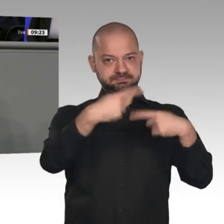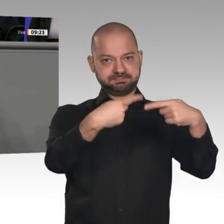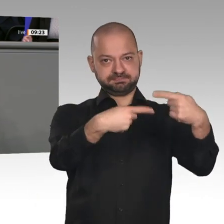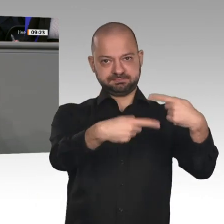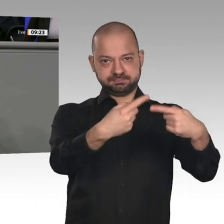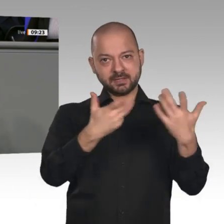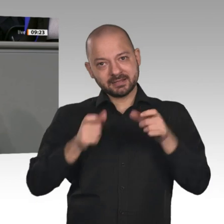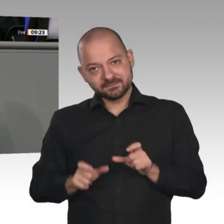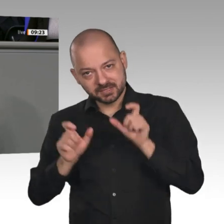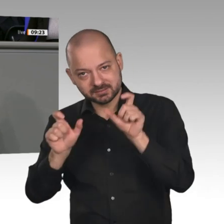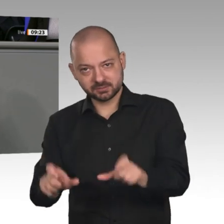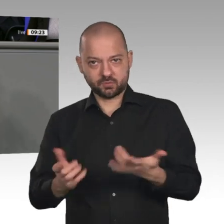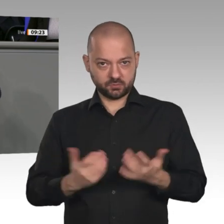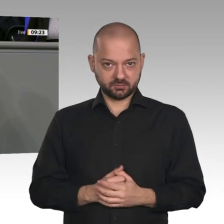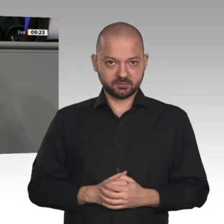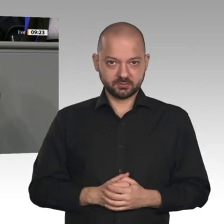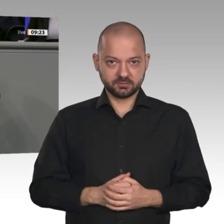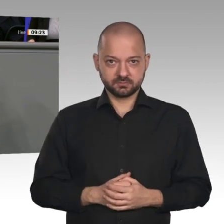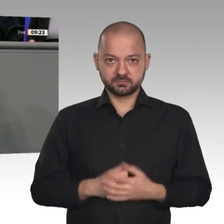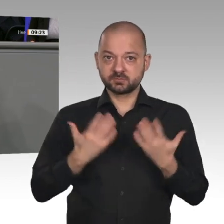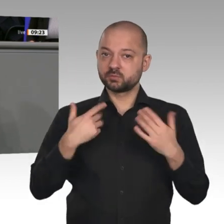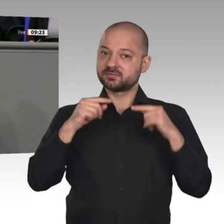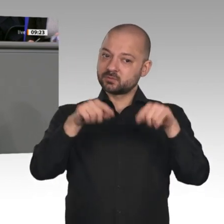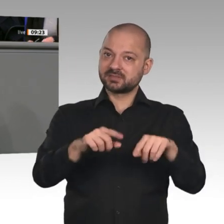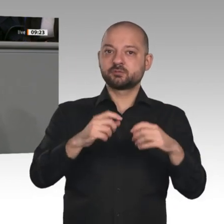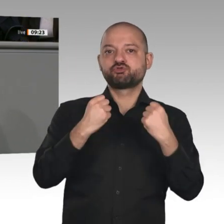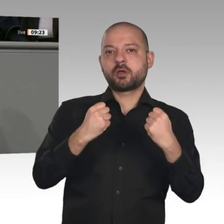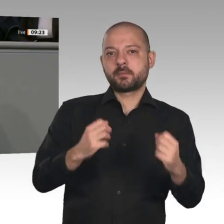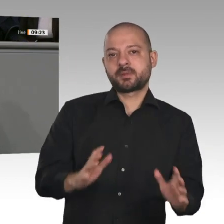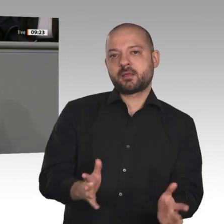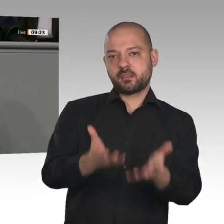nicht den Fehler, immer nur akut auf Herausforderungen zu reagieren. Wir gestalten den Wandel aktiv.